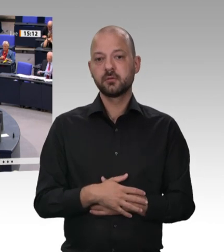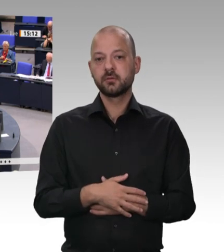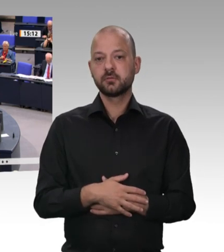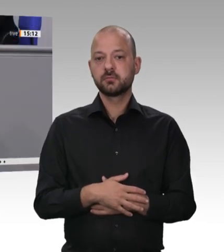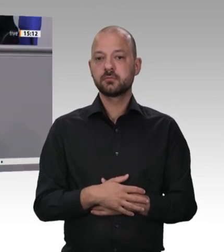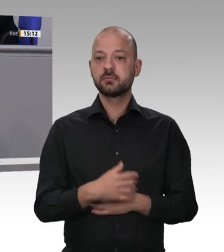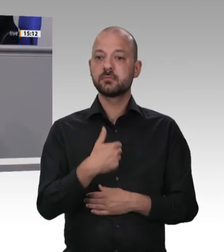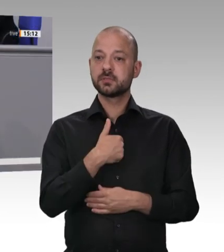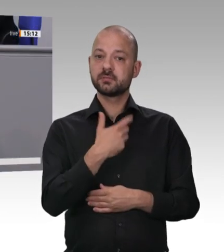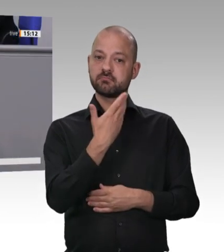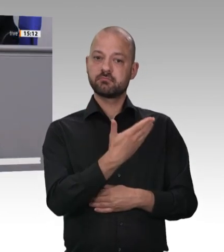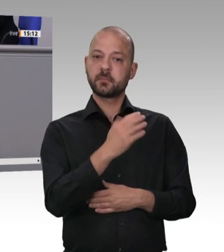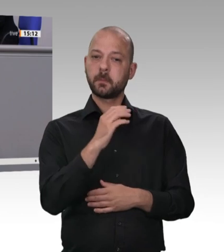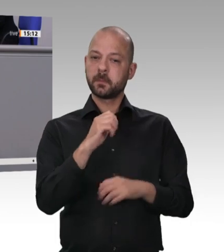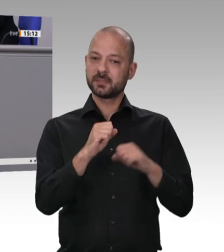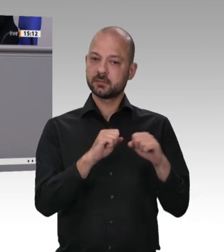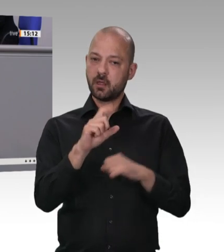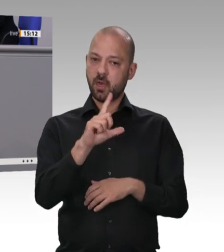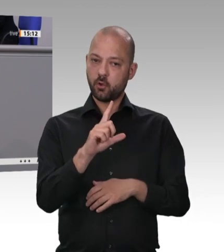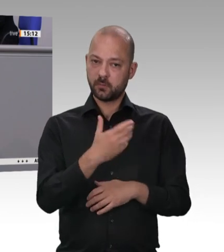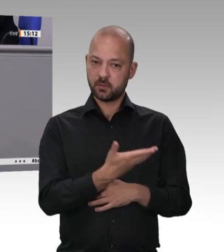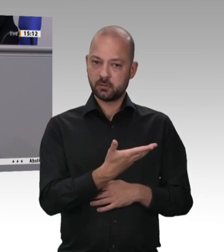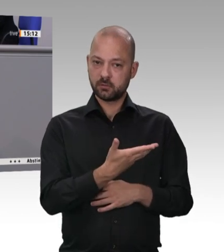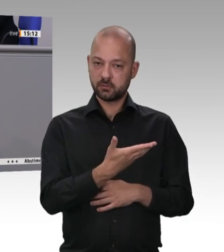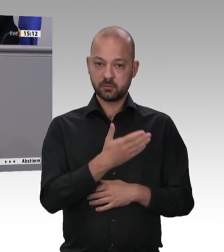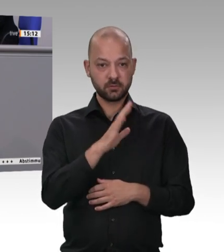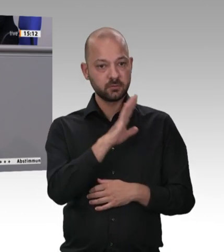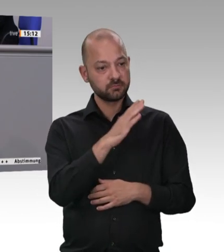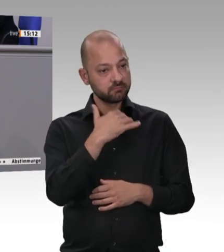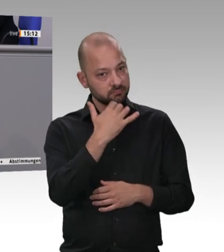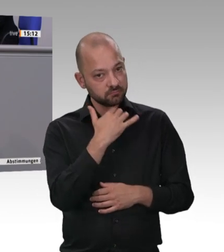jammern geradezu nach einer gesetzlichen Regelung, weil sie selbst überhaupt nicht